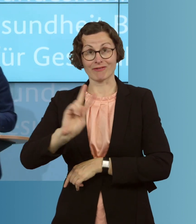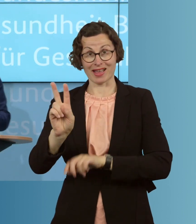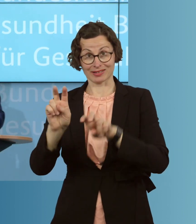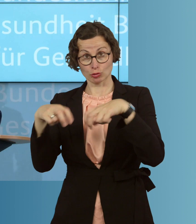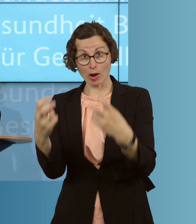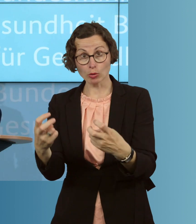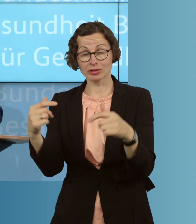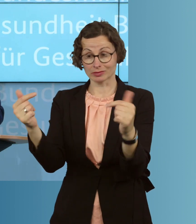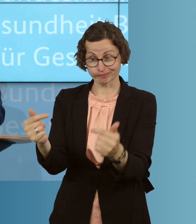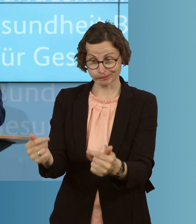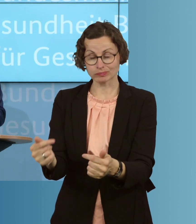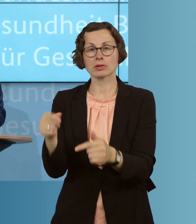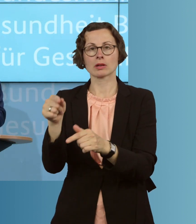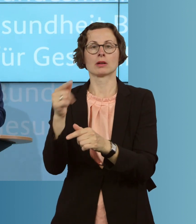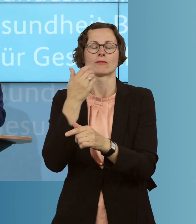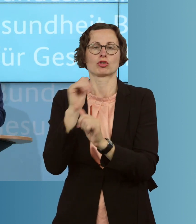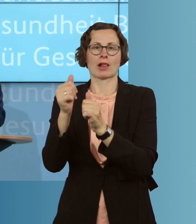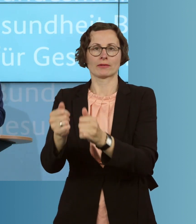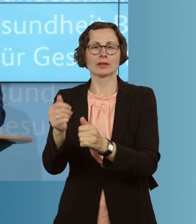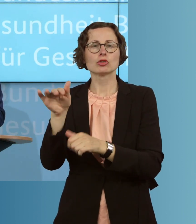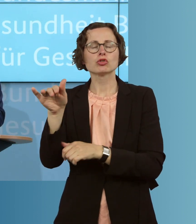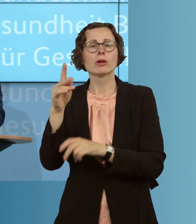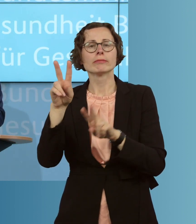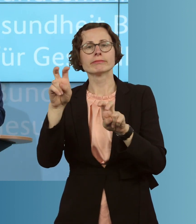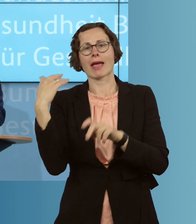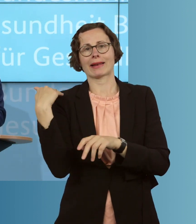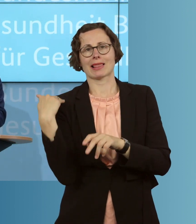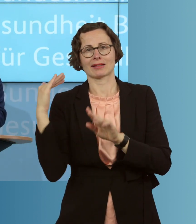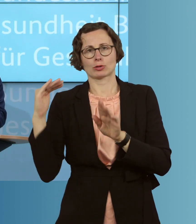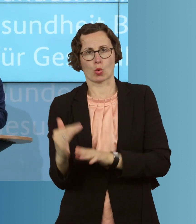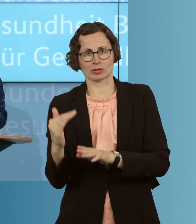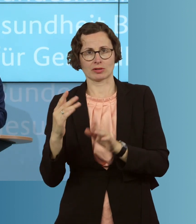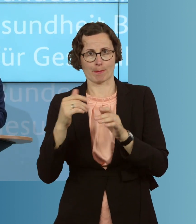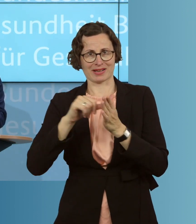werden. Den Entlastungbetrag von 125 Euro machen wir auch für haushaltsnahe